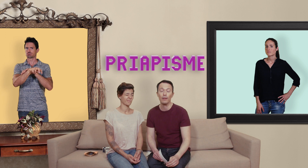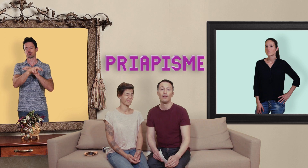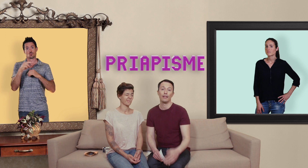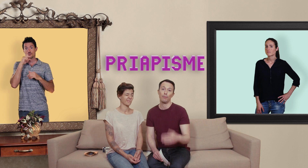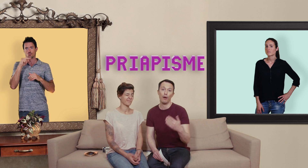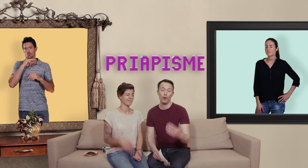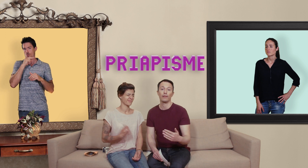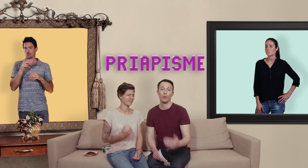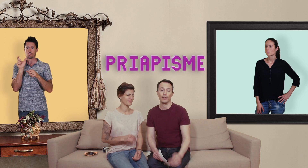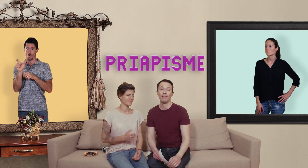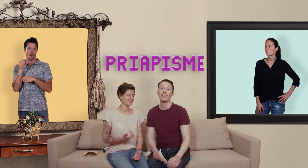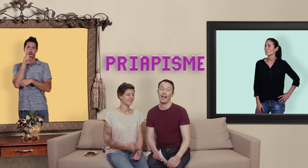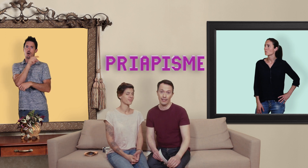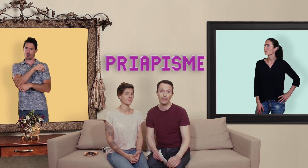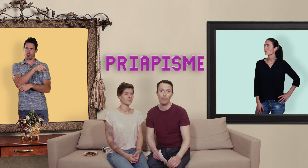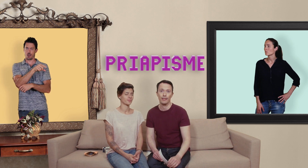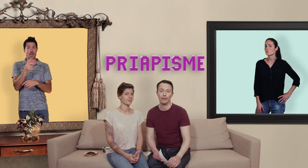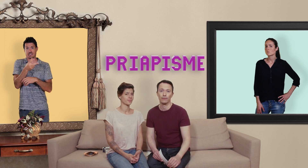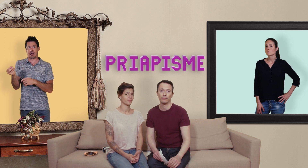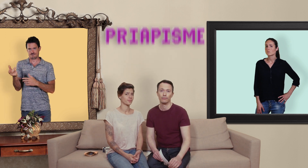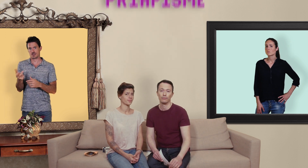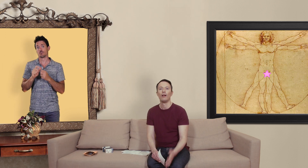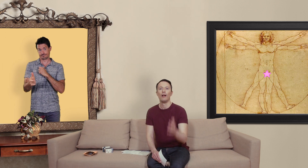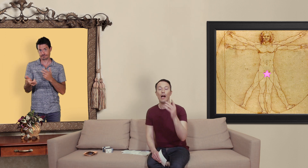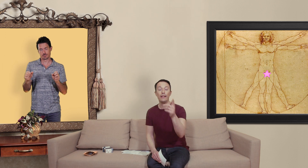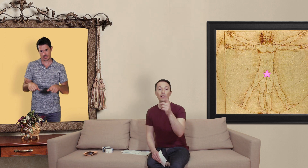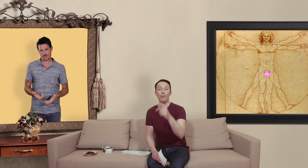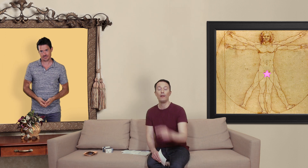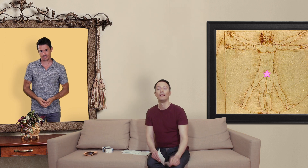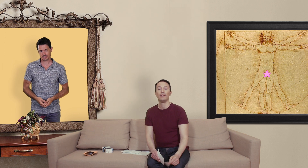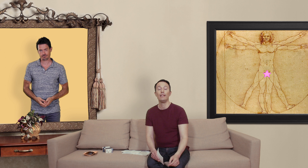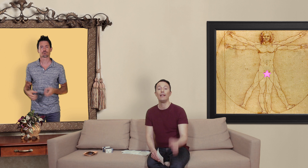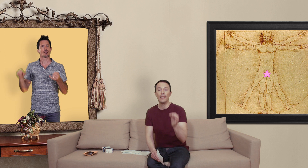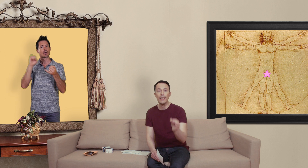et ça peut avoir des conséquences assez dramatique... un dernier point il est légal